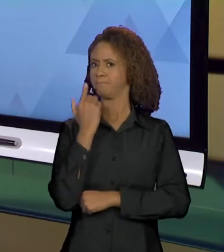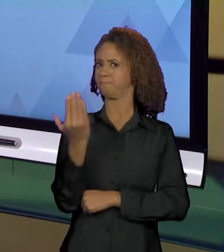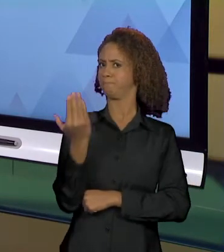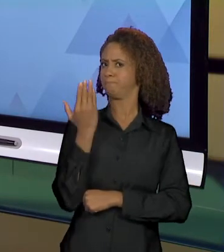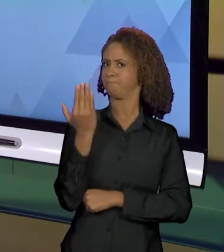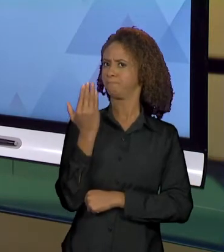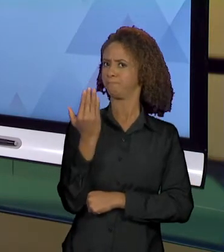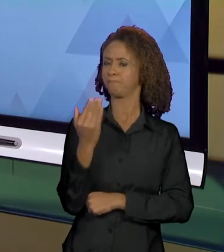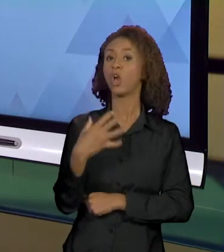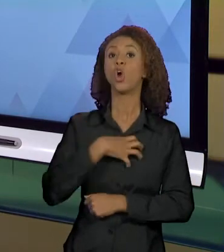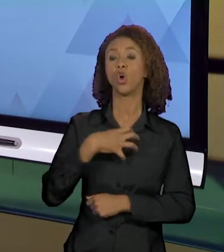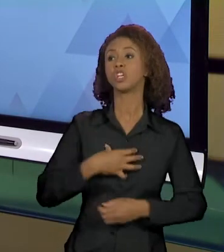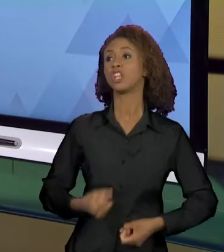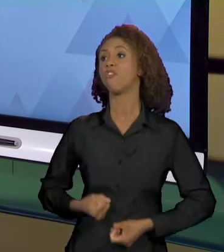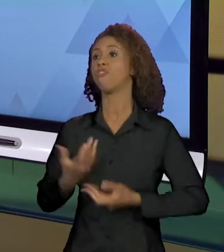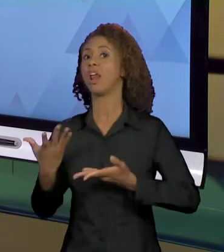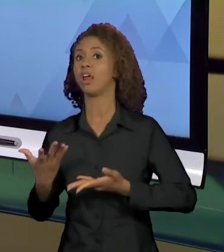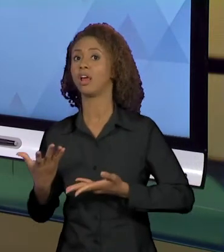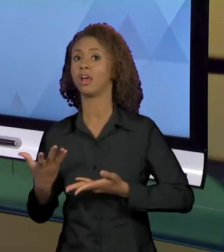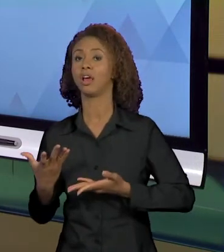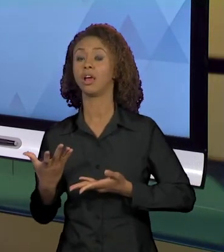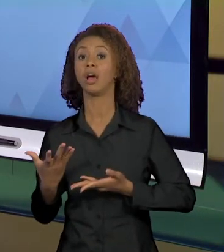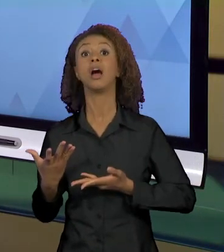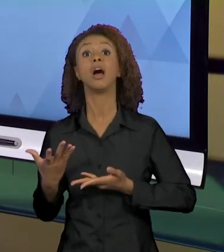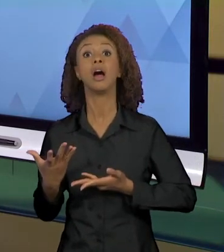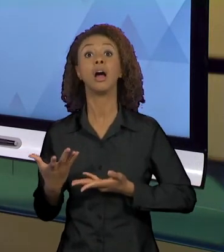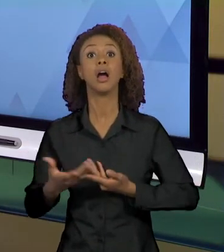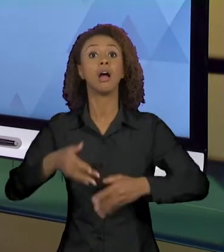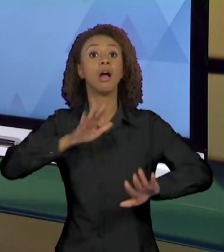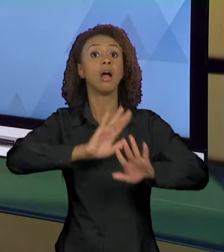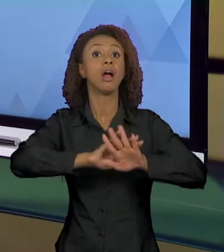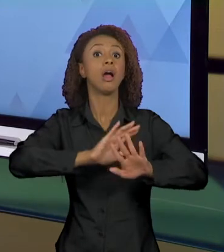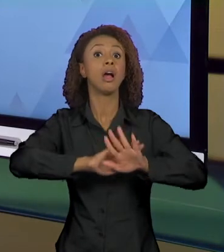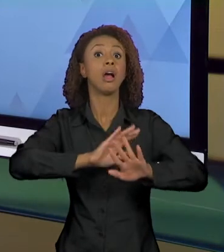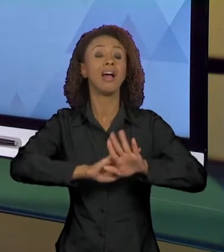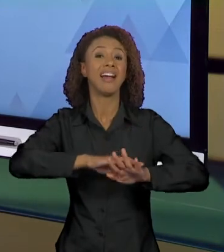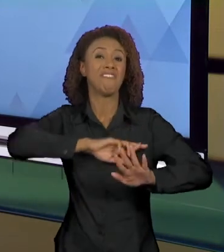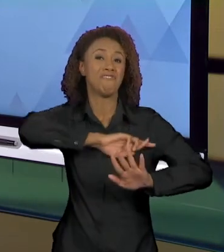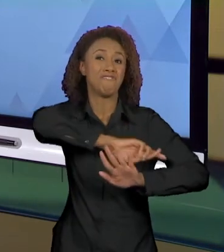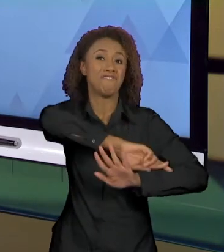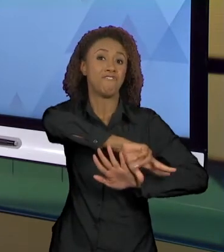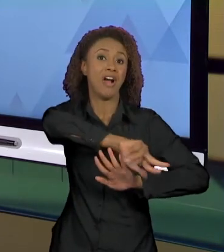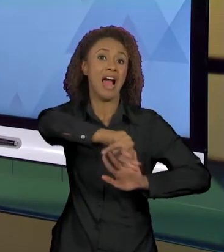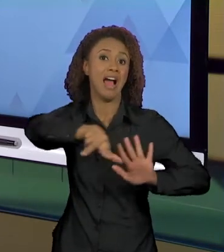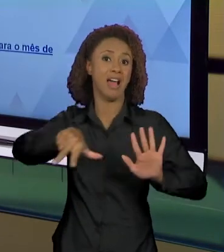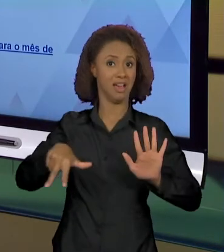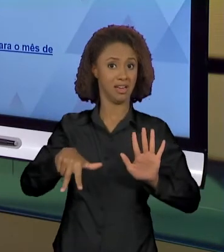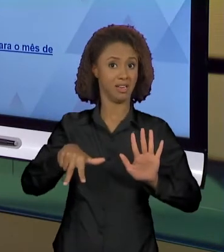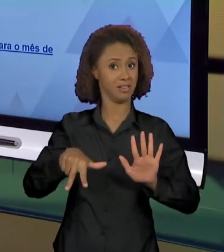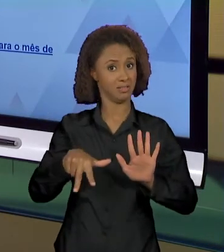MANEIRA E NÃO DE OUTRA, EFEITOS DE SENTIDO PLURAIS SÃO CONSTRUÍDOS.